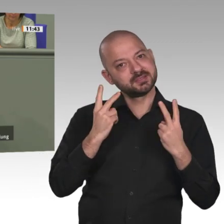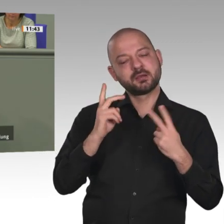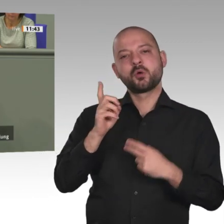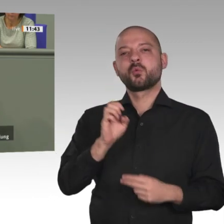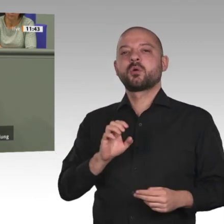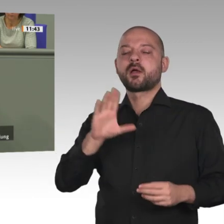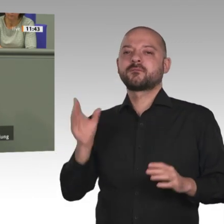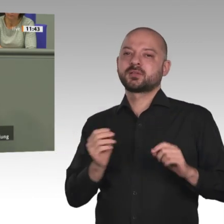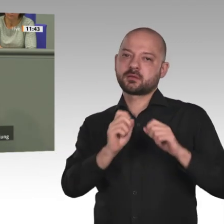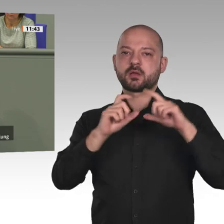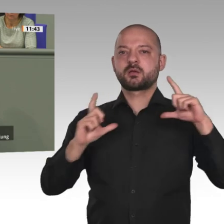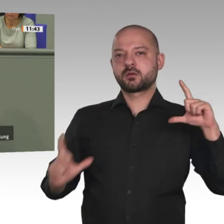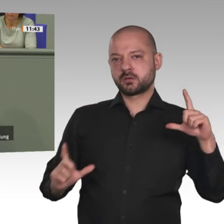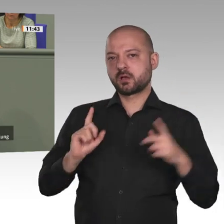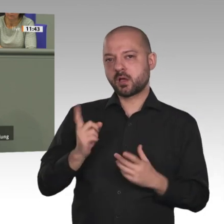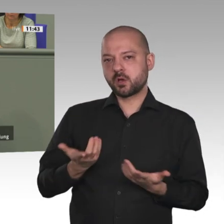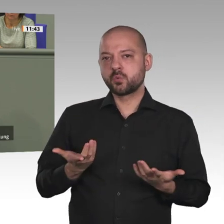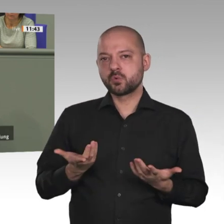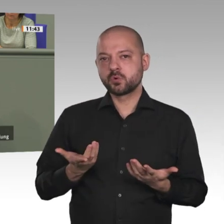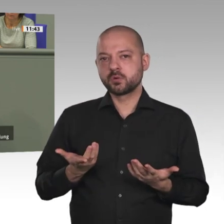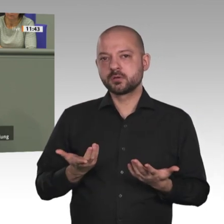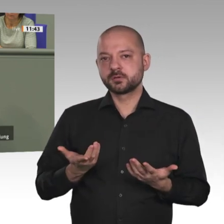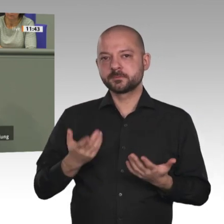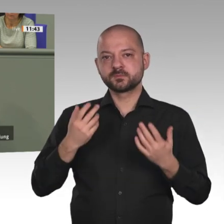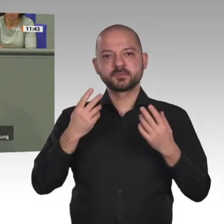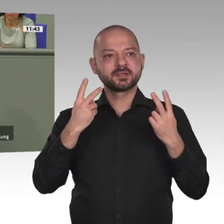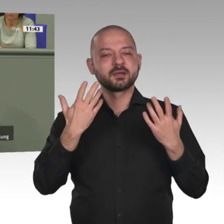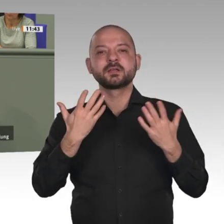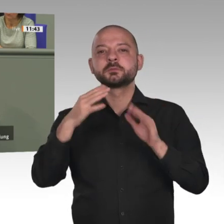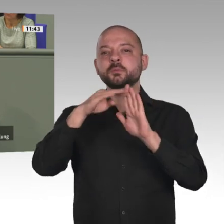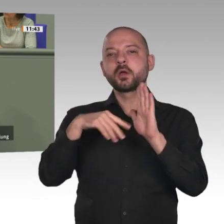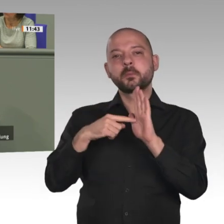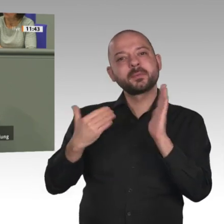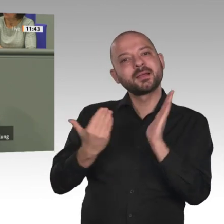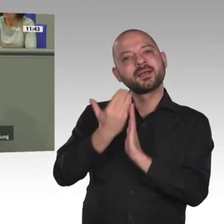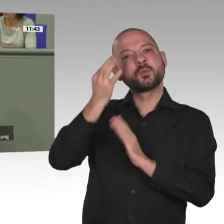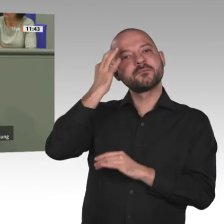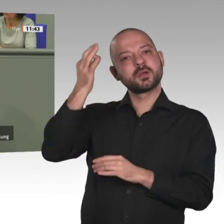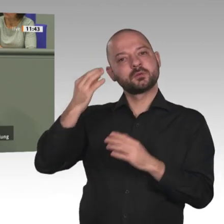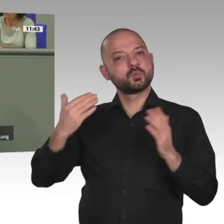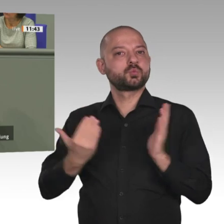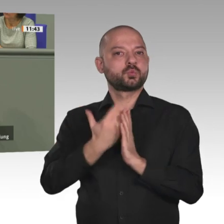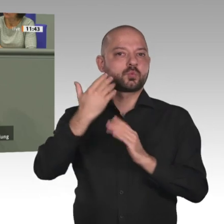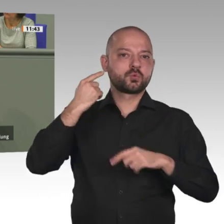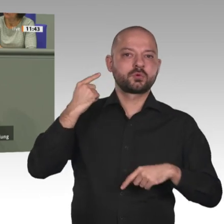geplant und gebaut. Ein 2-Grad-Ziel wäre dann für uns alle höchstens schwarze